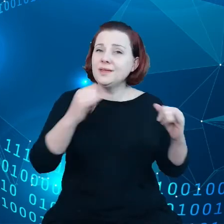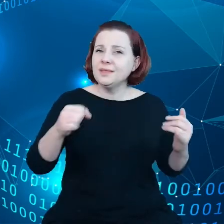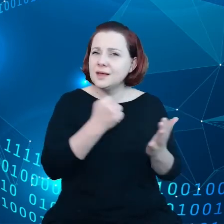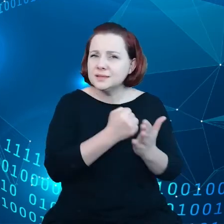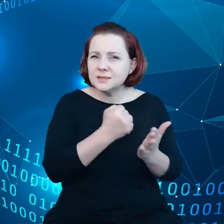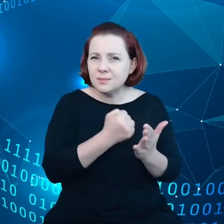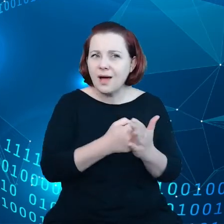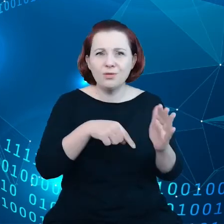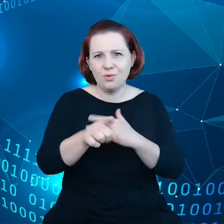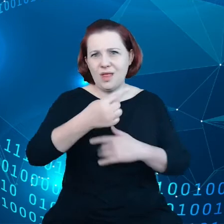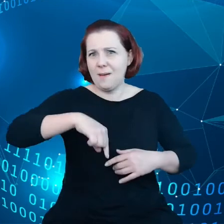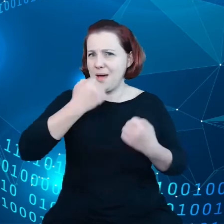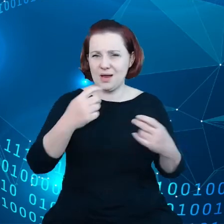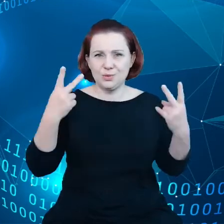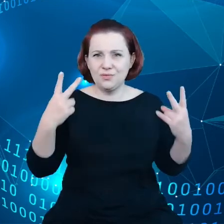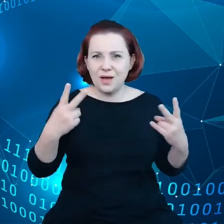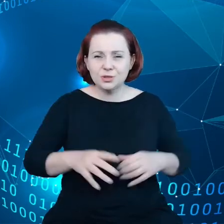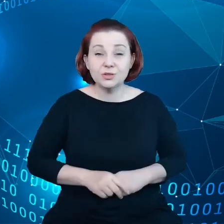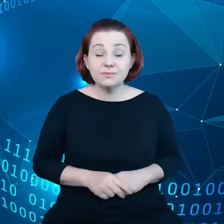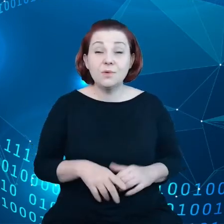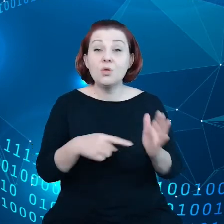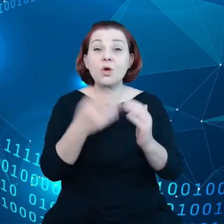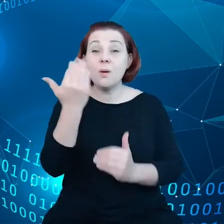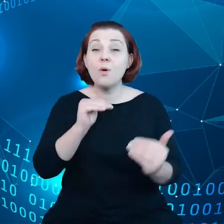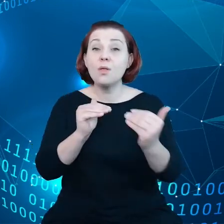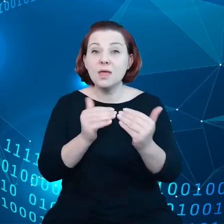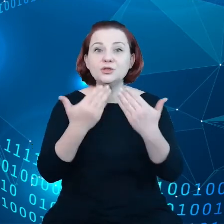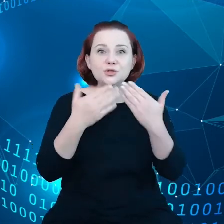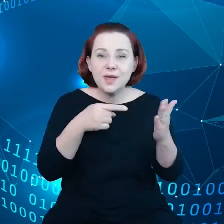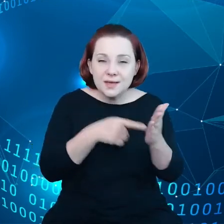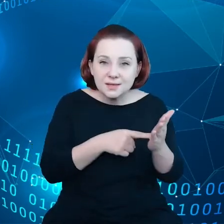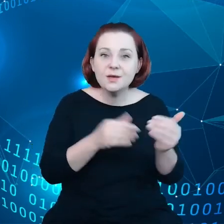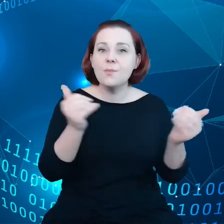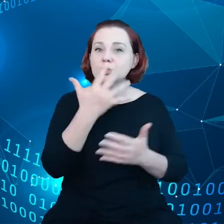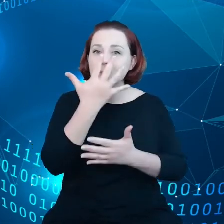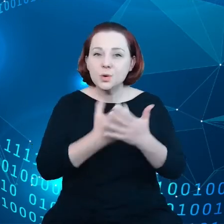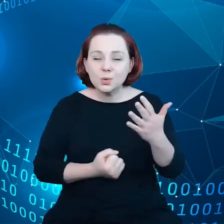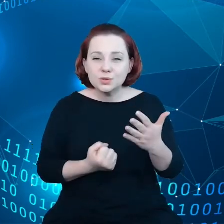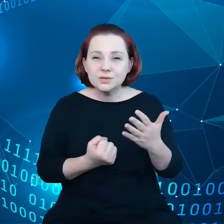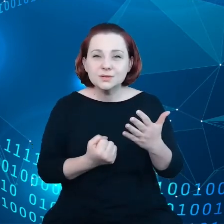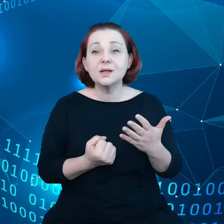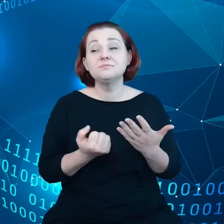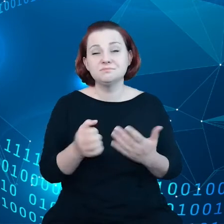szalenie istotne. Takie podejście pozwoli nam skorzystać z szansy odpowiedzenia